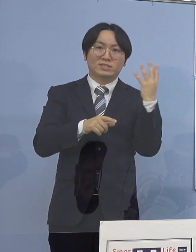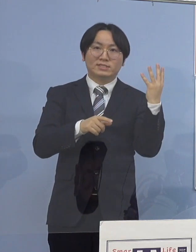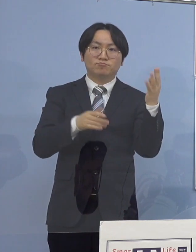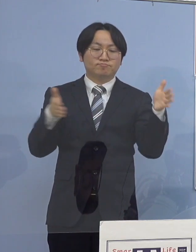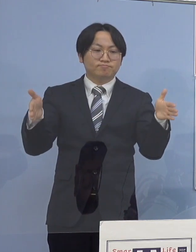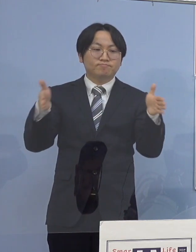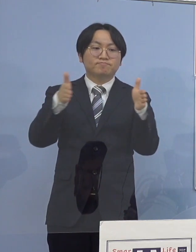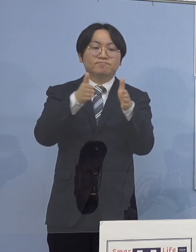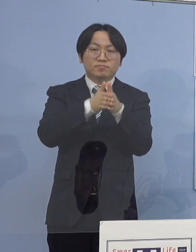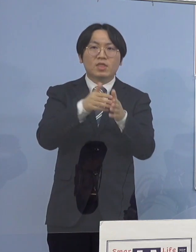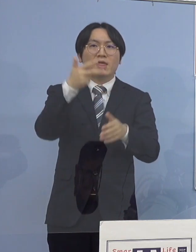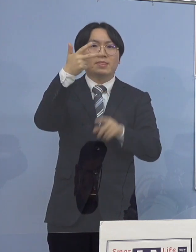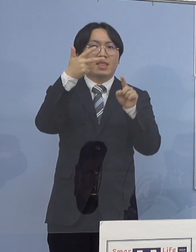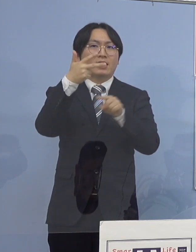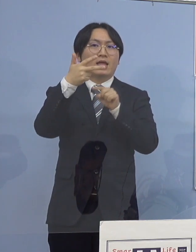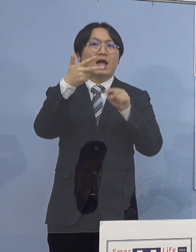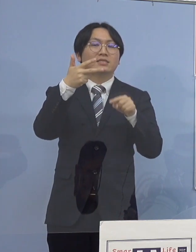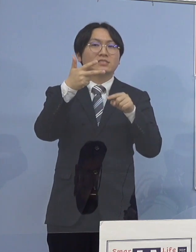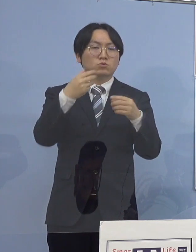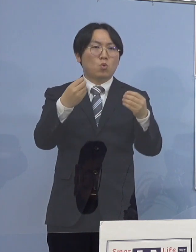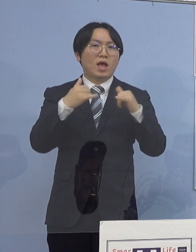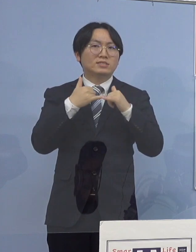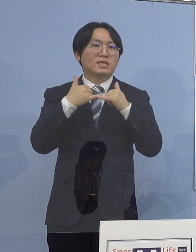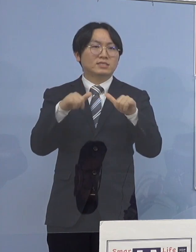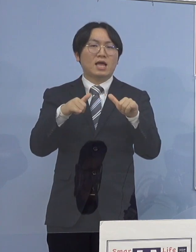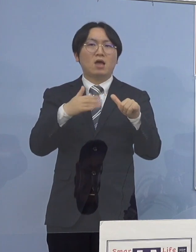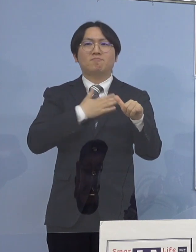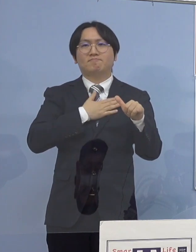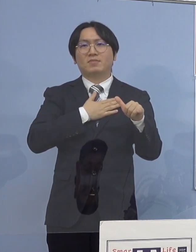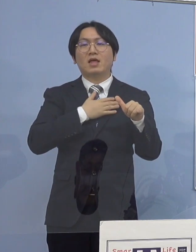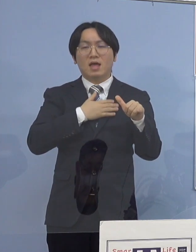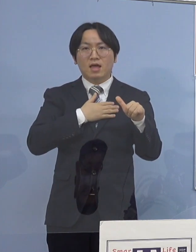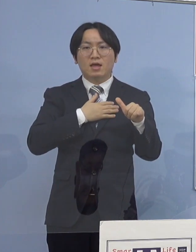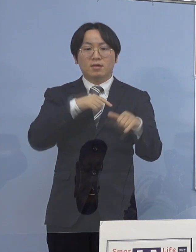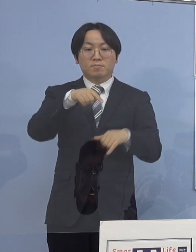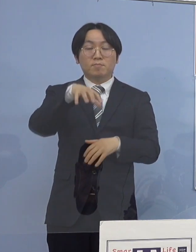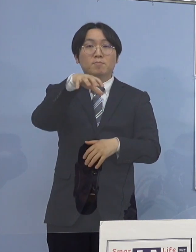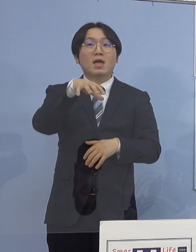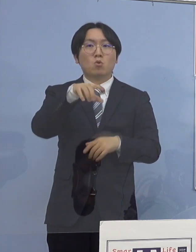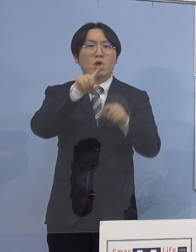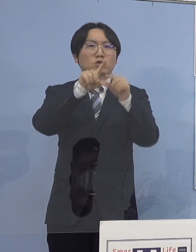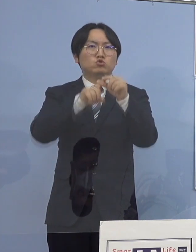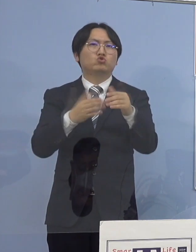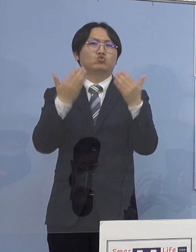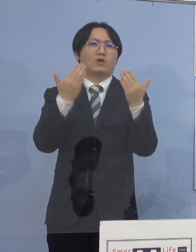7名の感染者が 一つの中学校において確認され